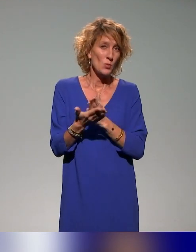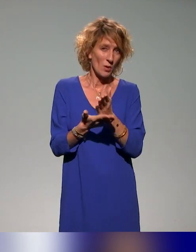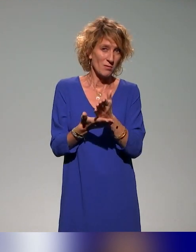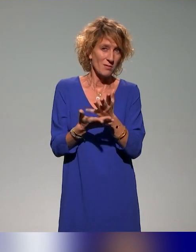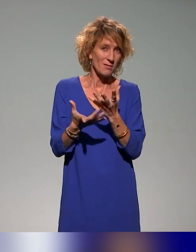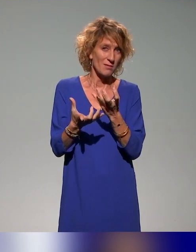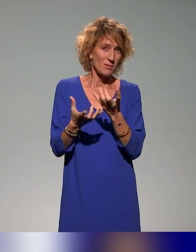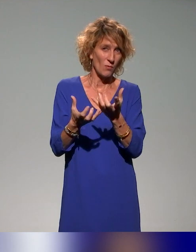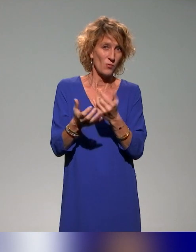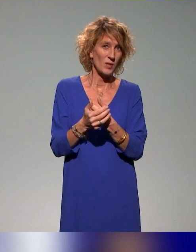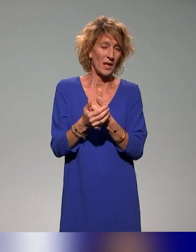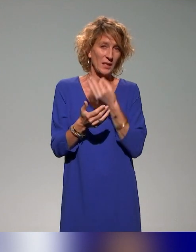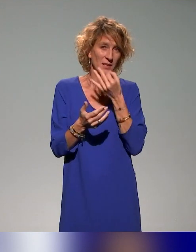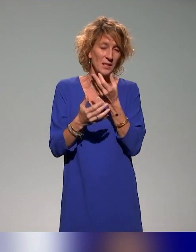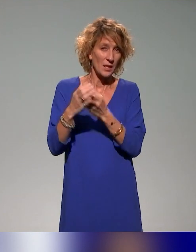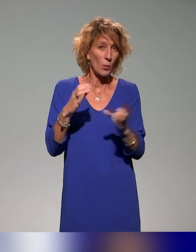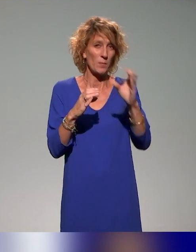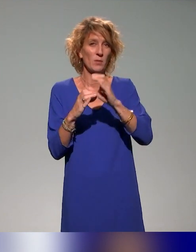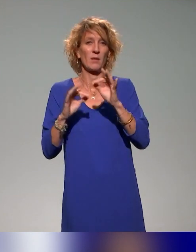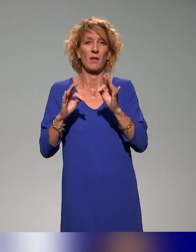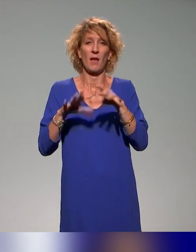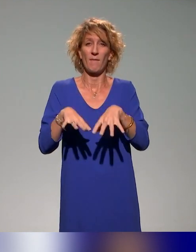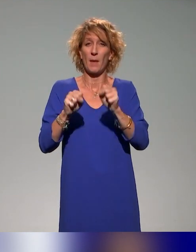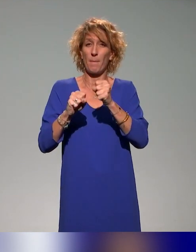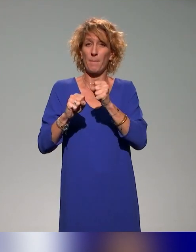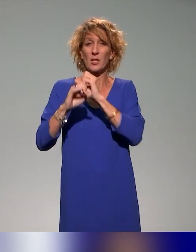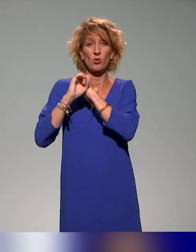c'est dans la complémentarité d'une prise en charge des étudiants en